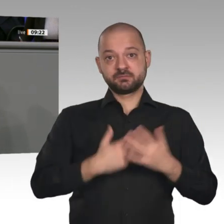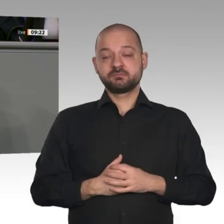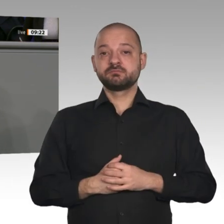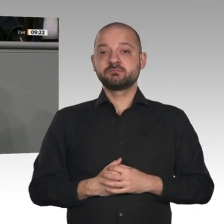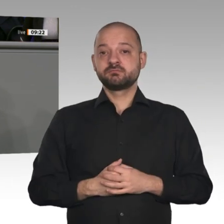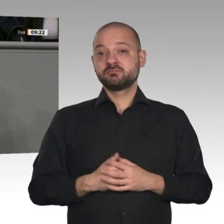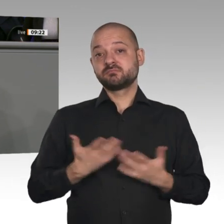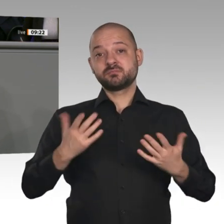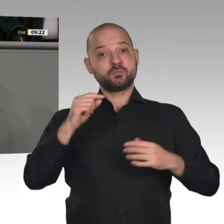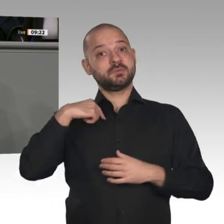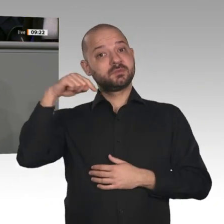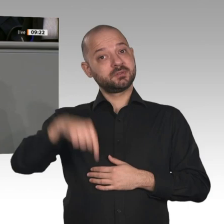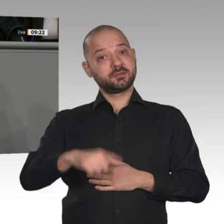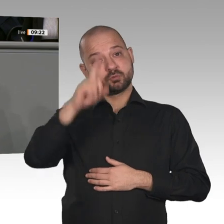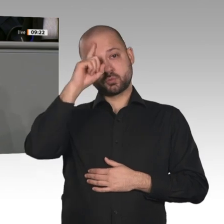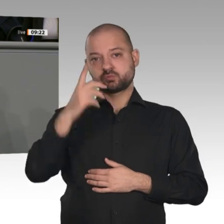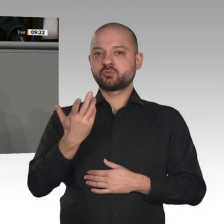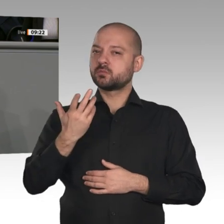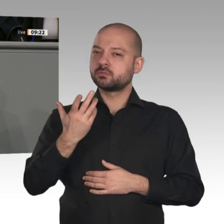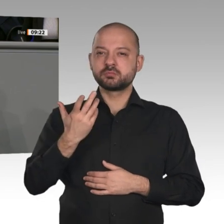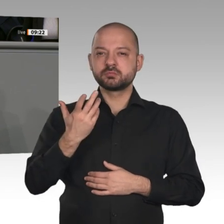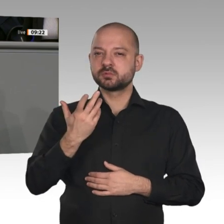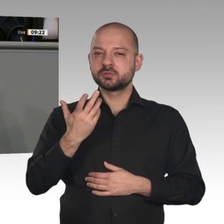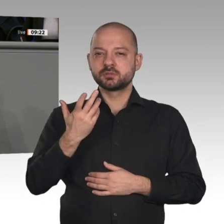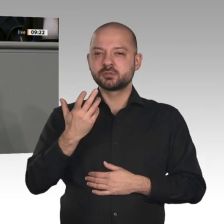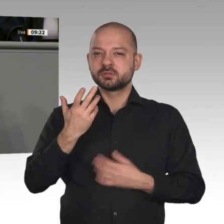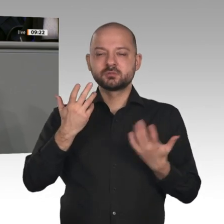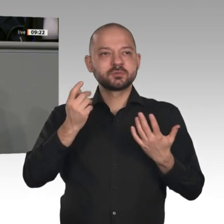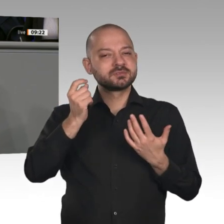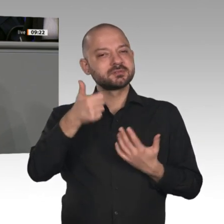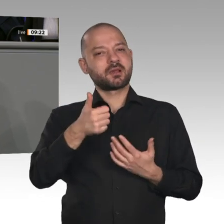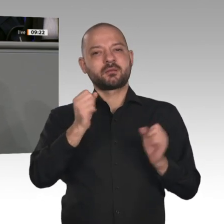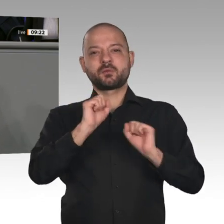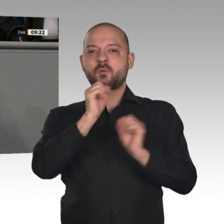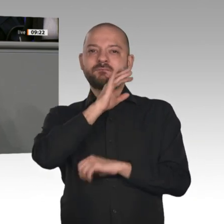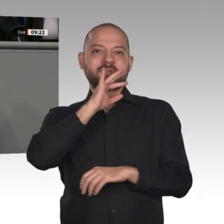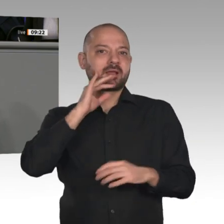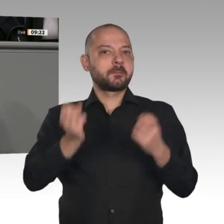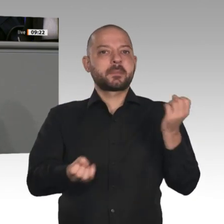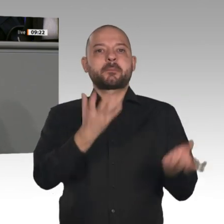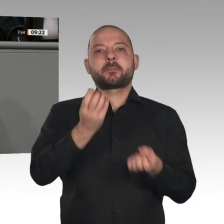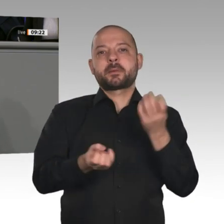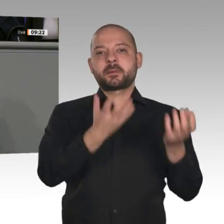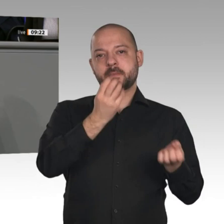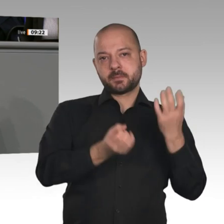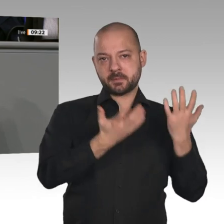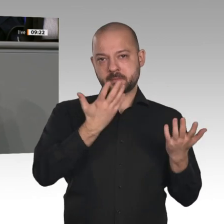gestanden. Diese Herausforderungen müssen wir vernünftig angehen. Das heißt, nicht Einzelinteressen dürfen im Vordergrund stehen;